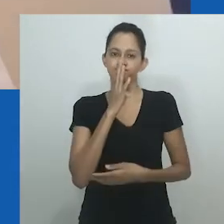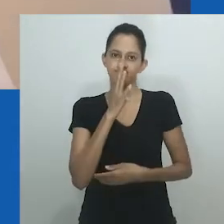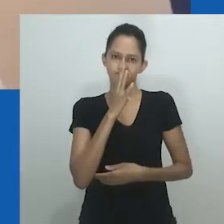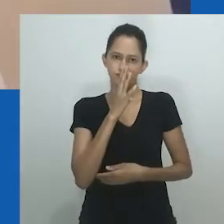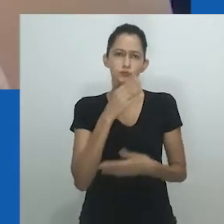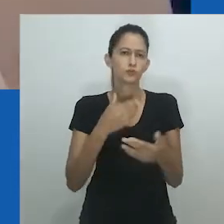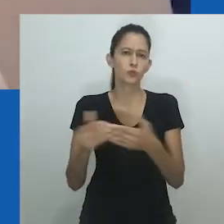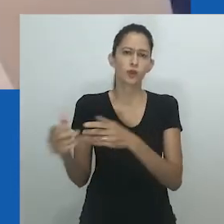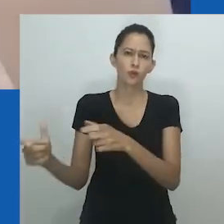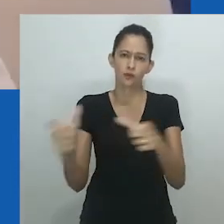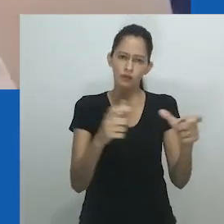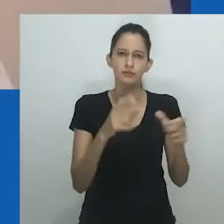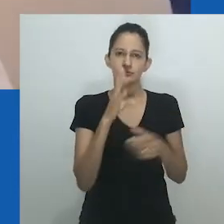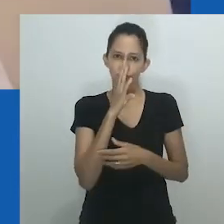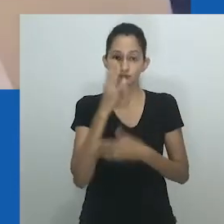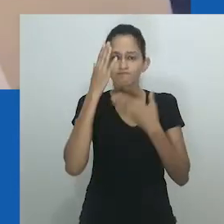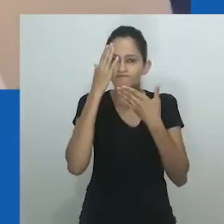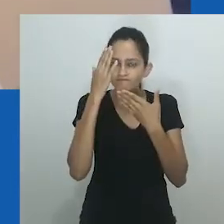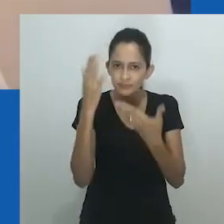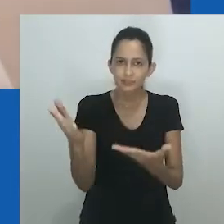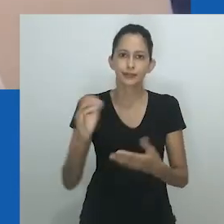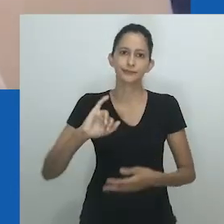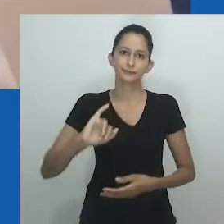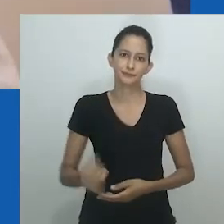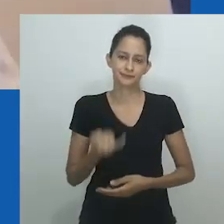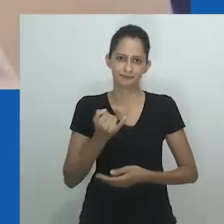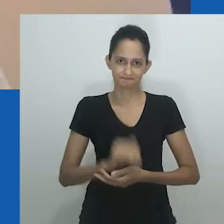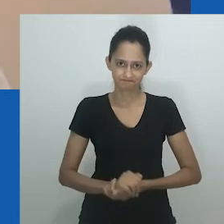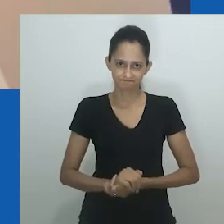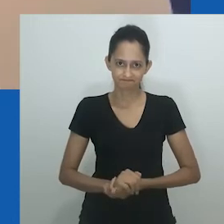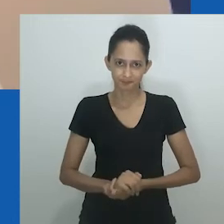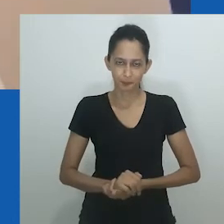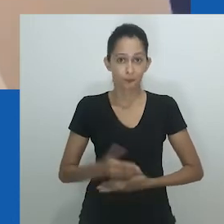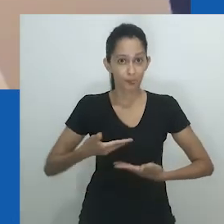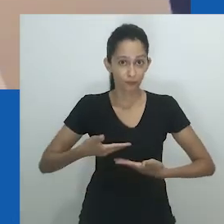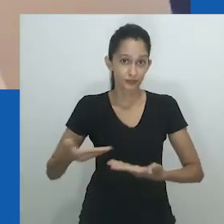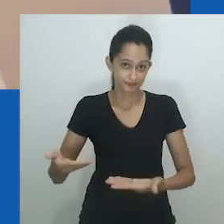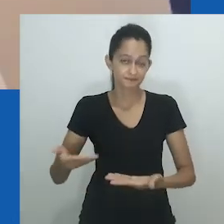Meus cumprimentos a todas e todos. De onde quer que estejam assistindo e participando conosco hoje.